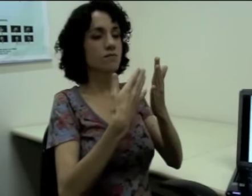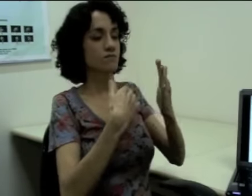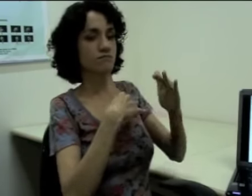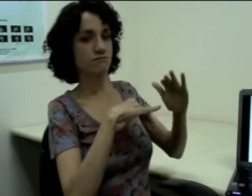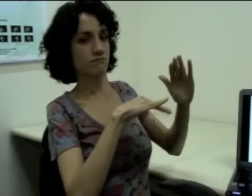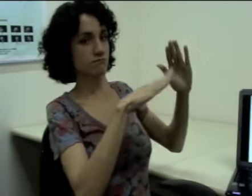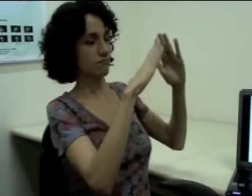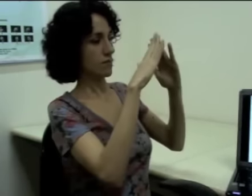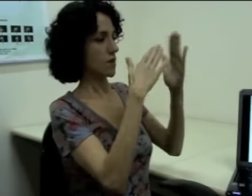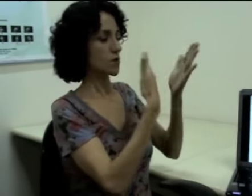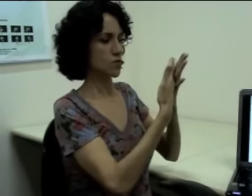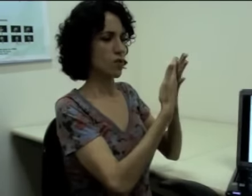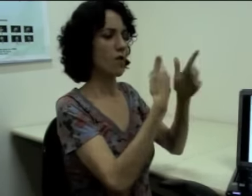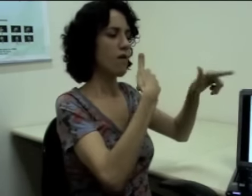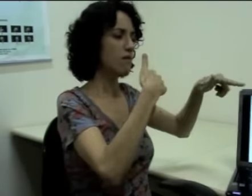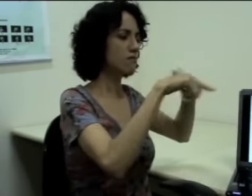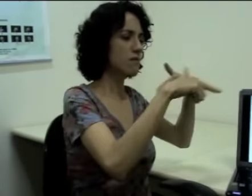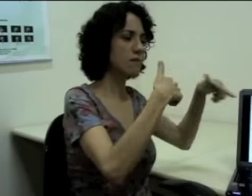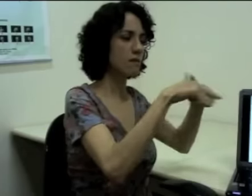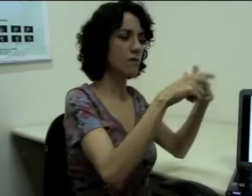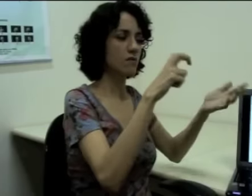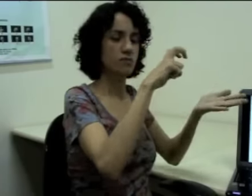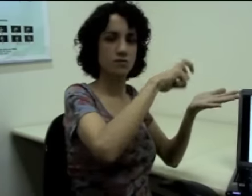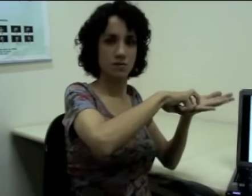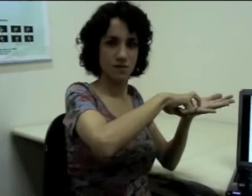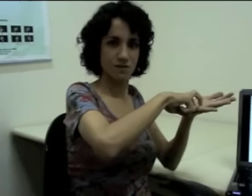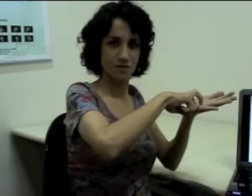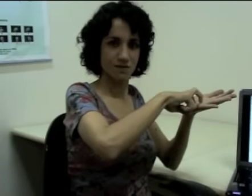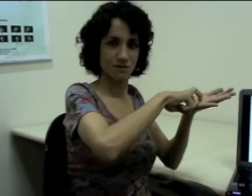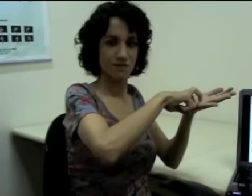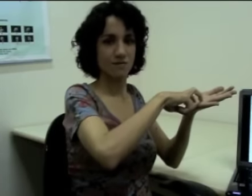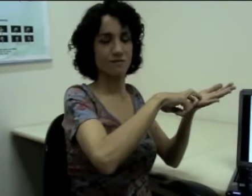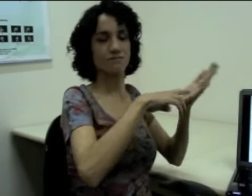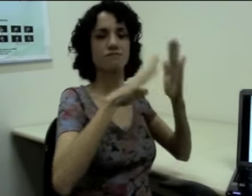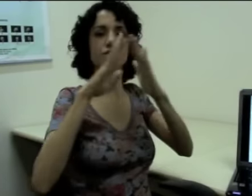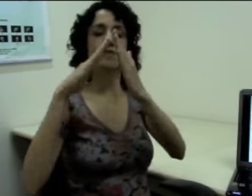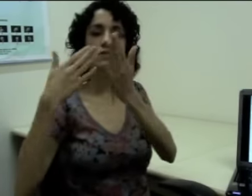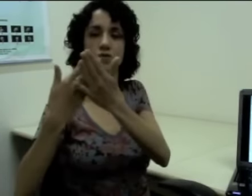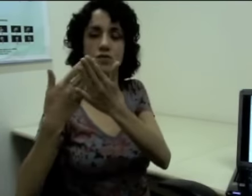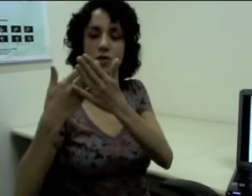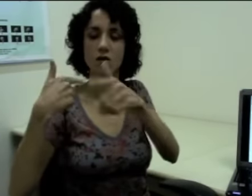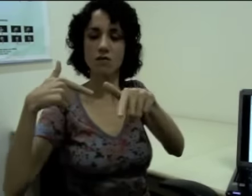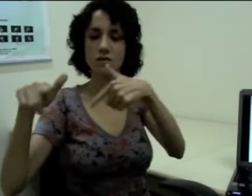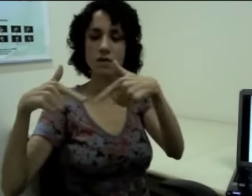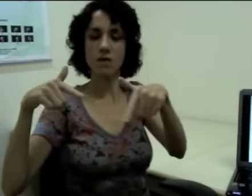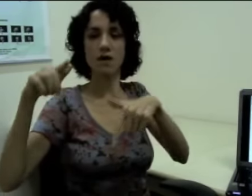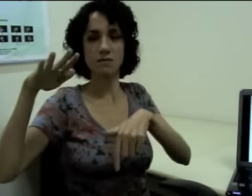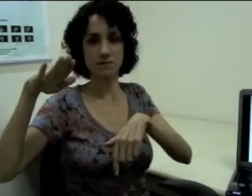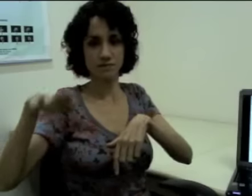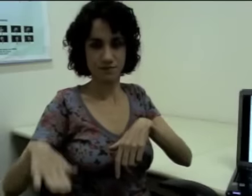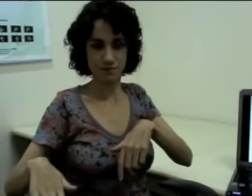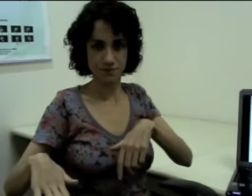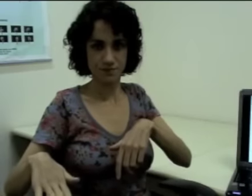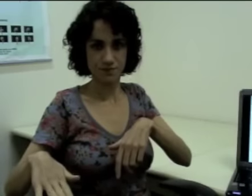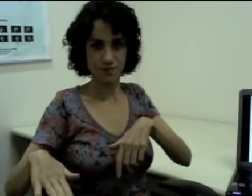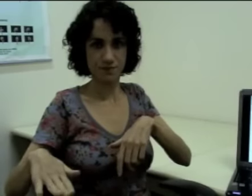Então (sinalização no espaço à esquerda: "escola trabalhar de manhã") (sinalização no espaço à direita: "escola trabalhar a tarde")